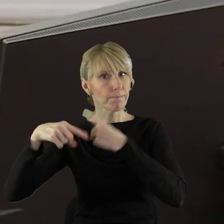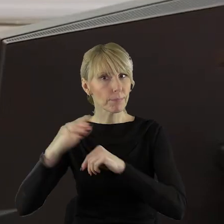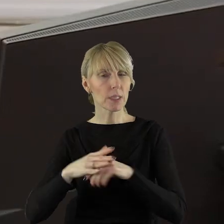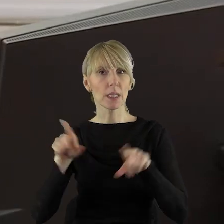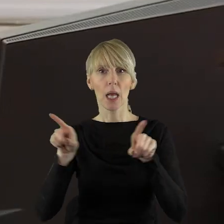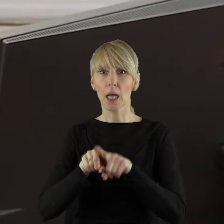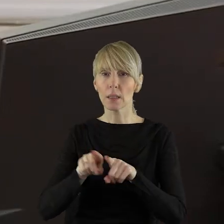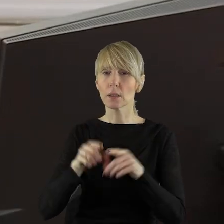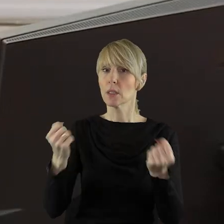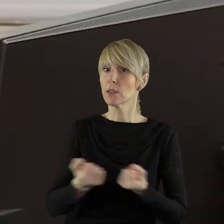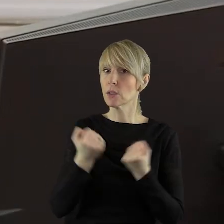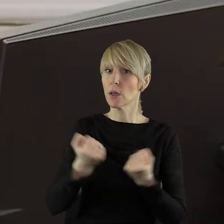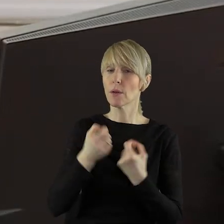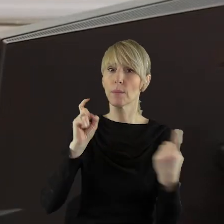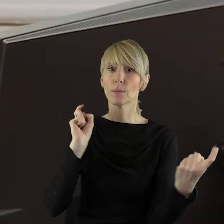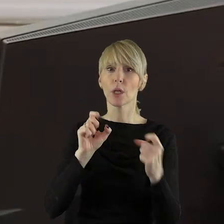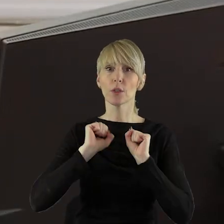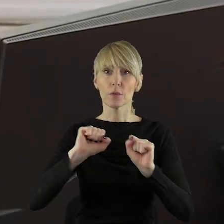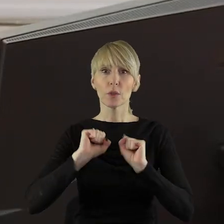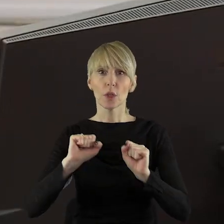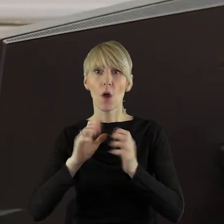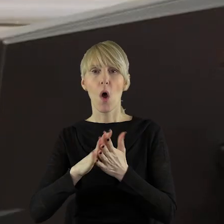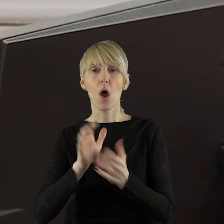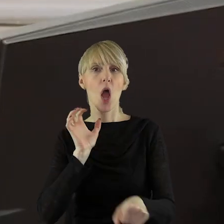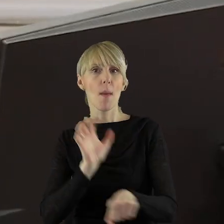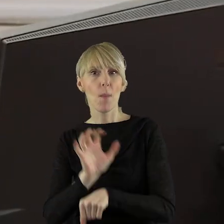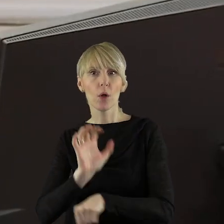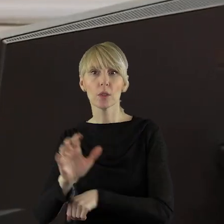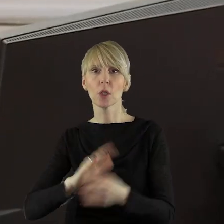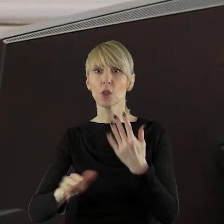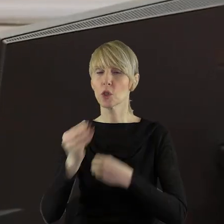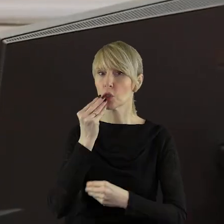Należy podejmować działania zapobiegające importowi towarów i żywności z krajów,